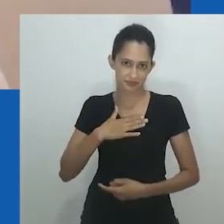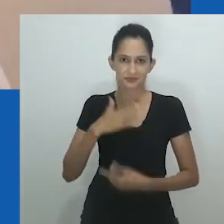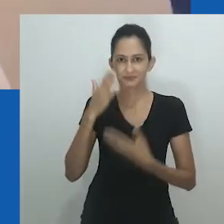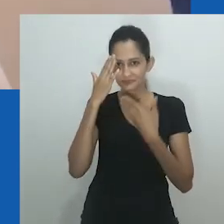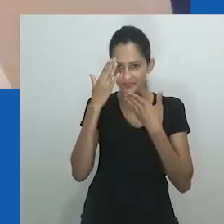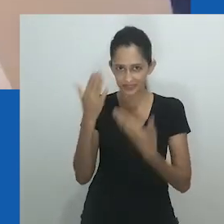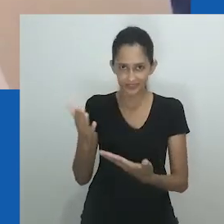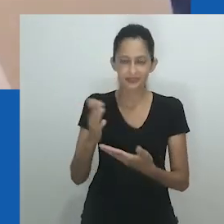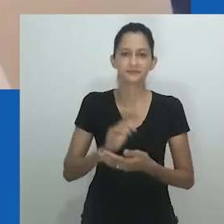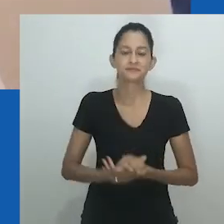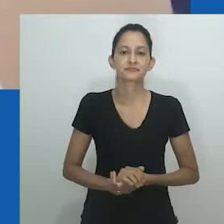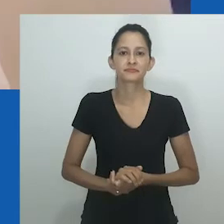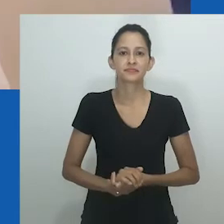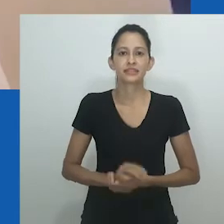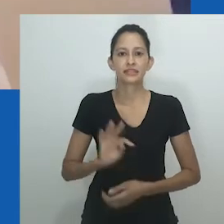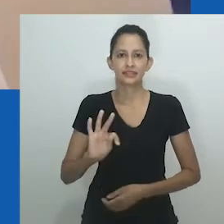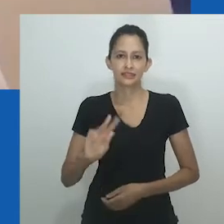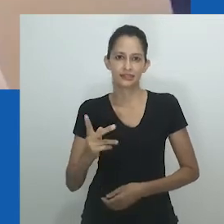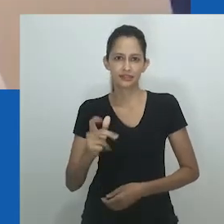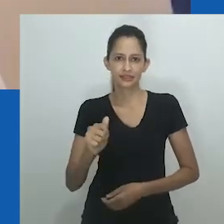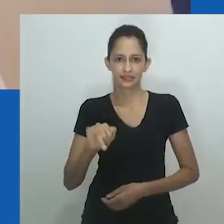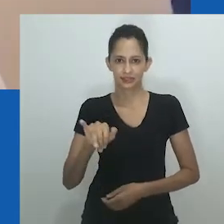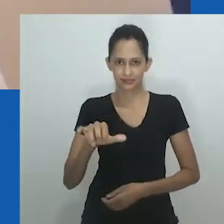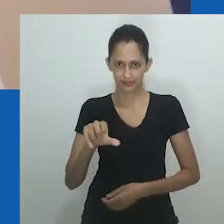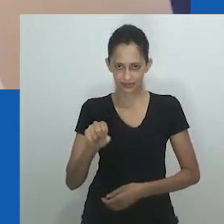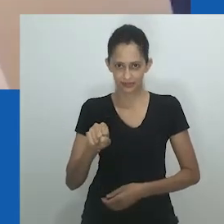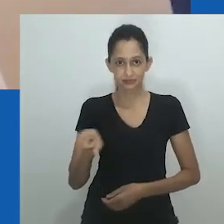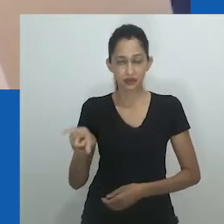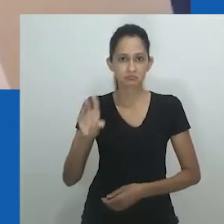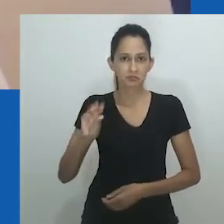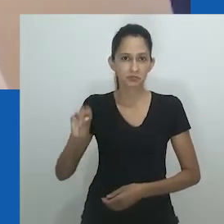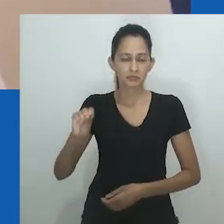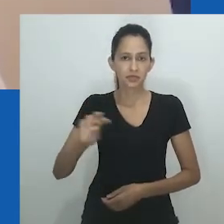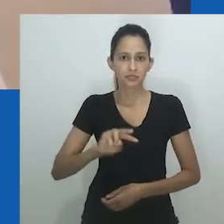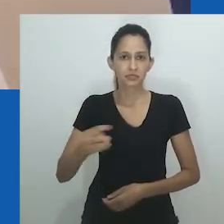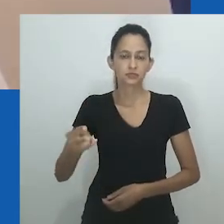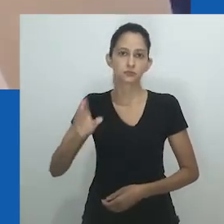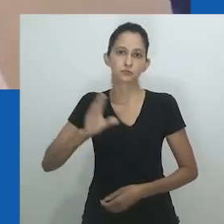que acaba de fazer uma apresentação muito lustrosa - muito obrigada